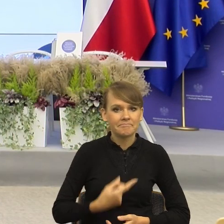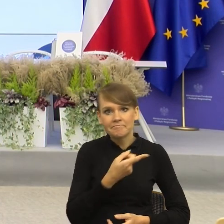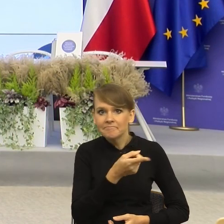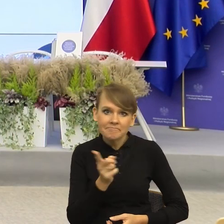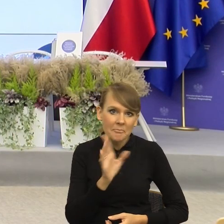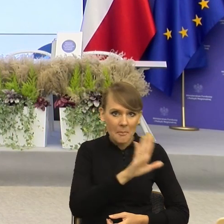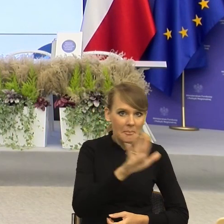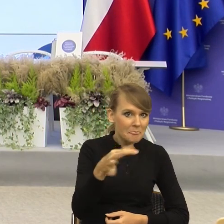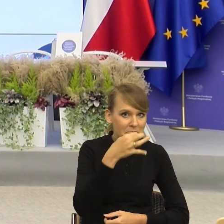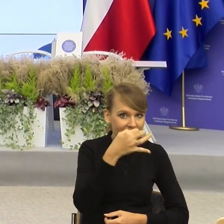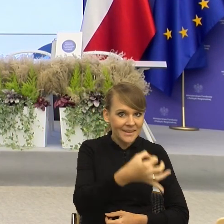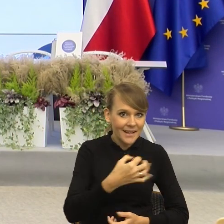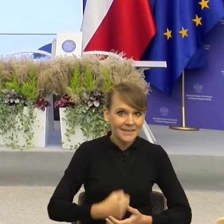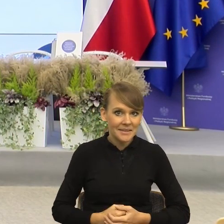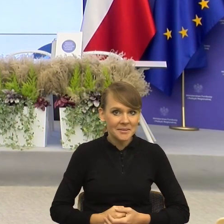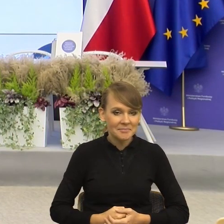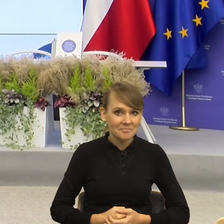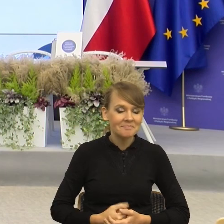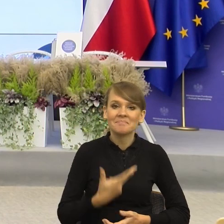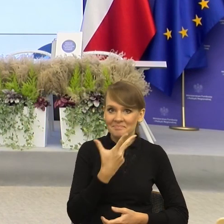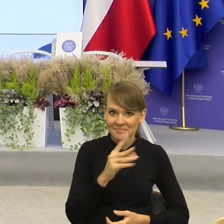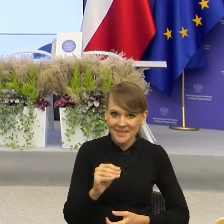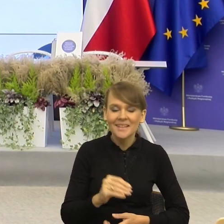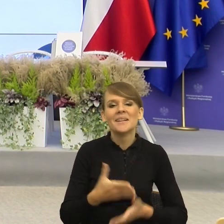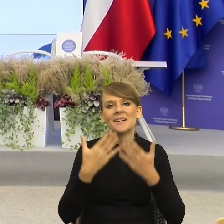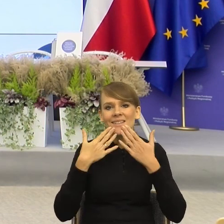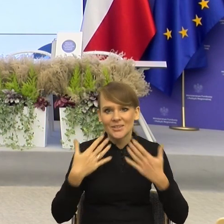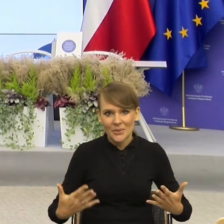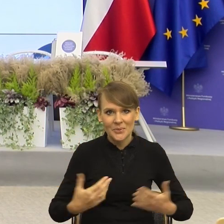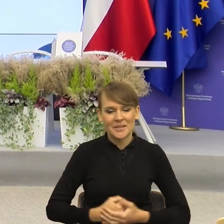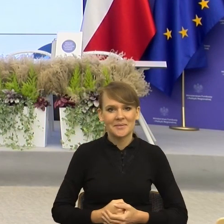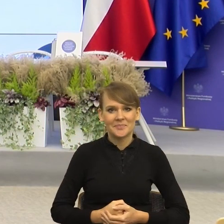Jeśli nie, to bardzo dziękujemy. Pani doktor wielkie brawa.